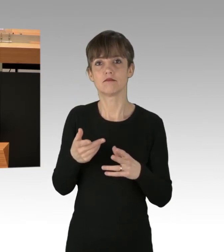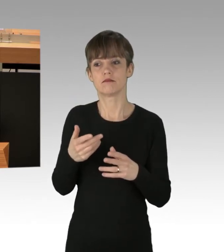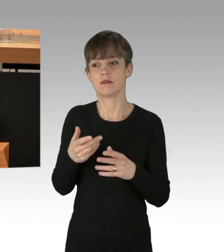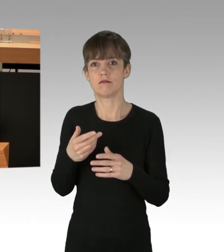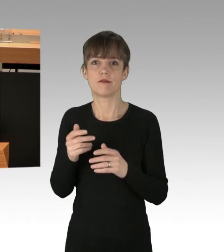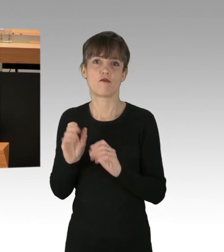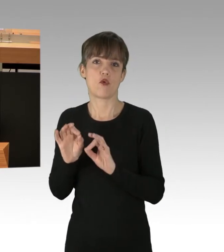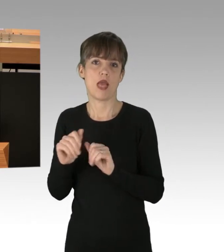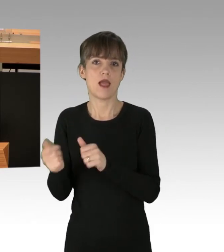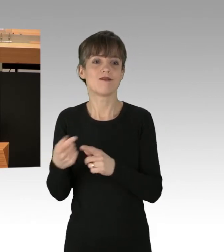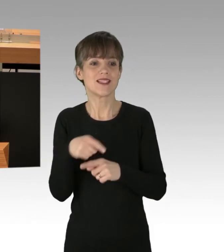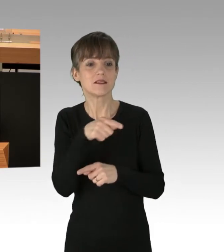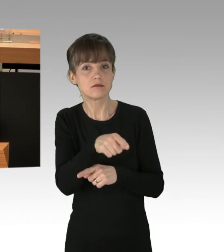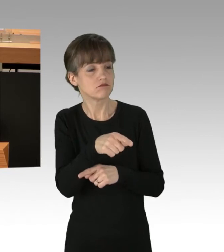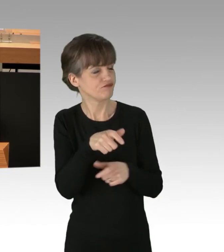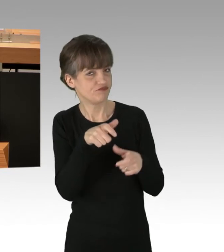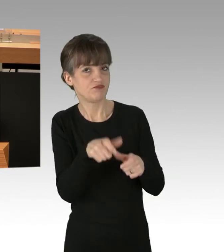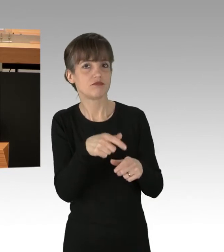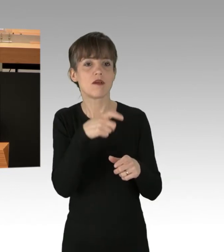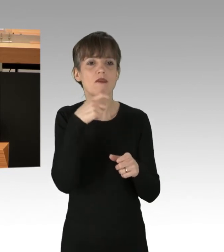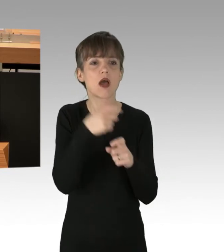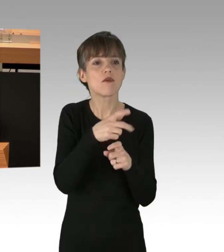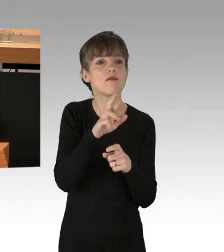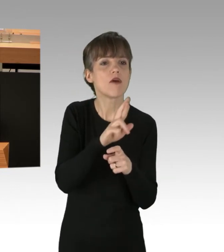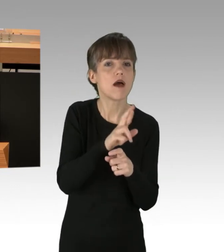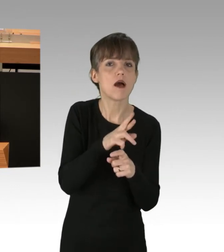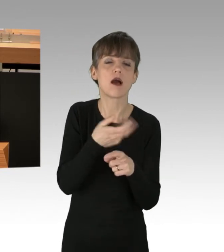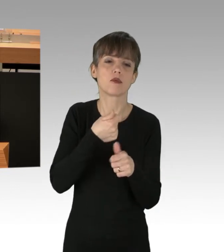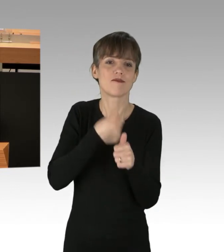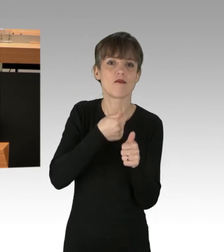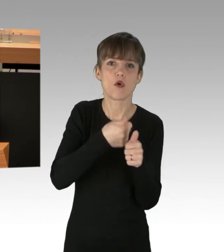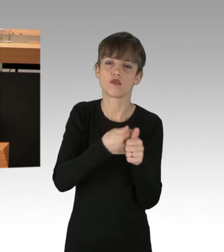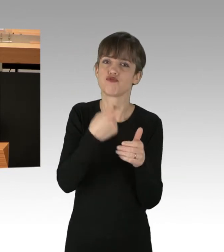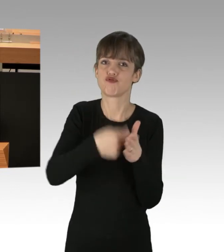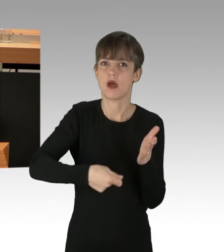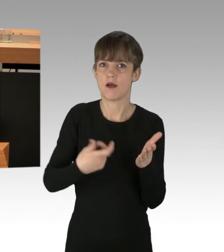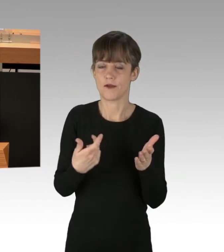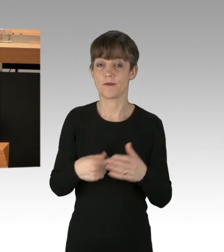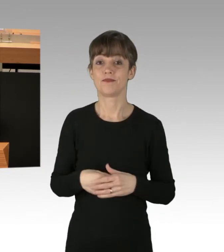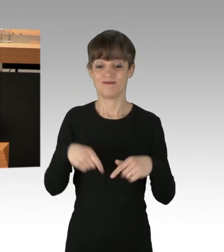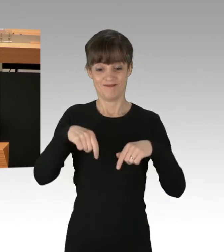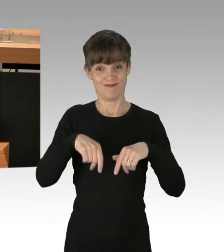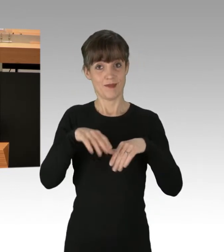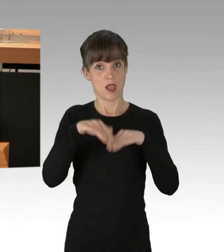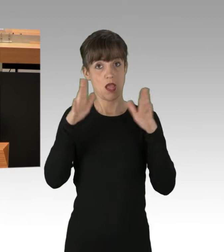und die Verantwortlichen zu verfolgen und zu bestrafen. Von den Fraktionen dieses Hauses sind bisher meistens klare Worte